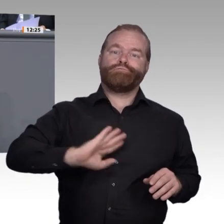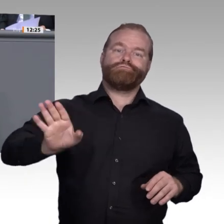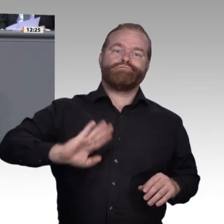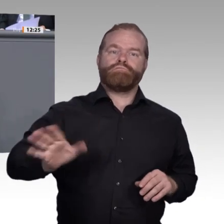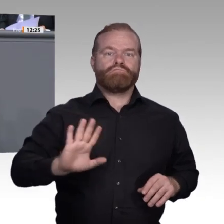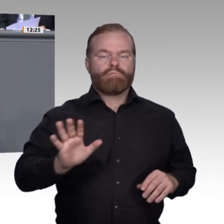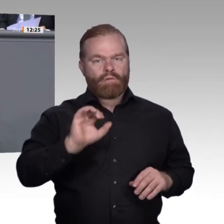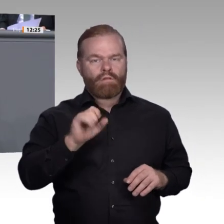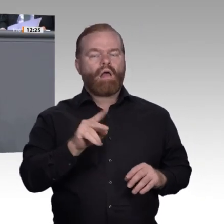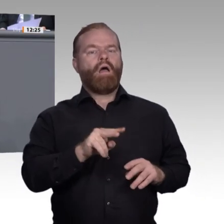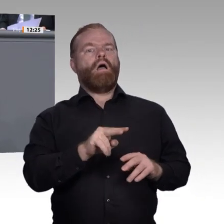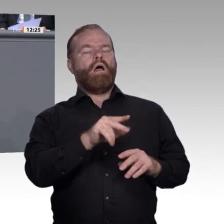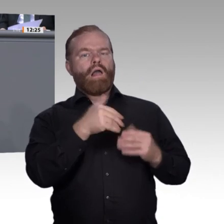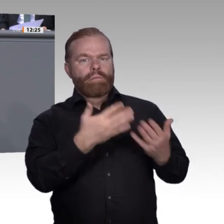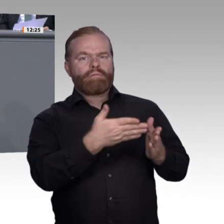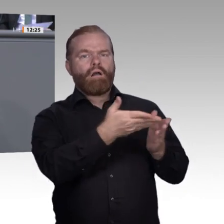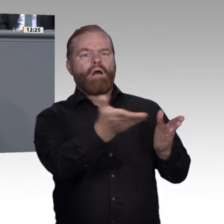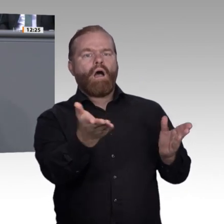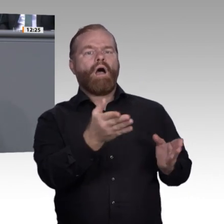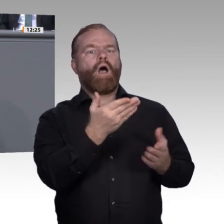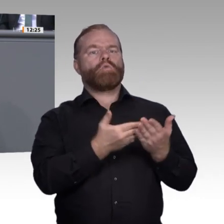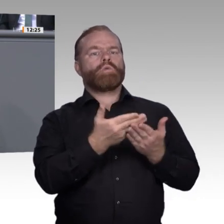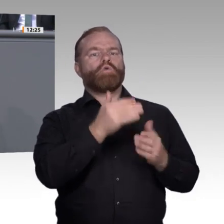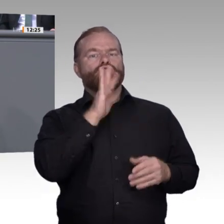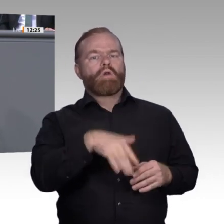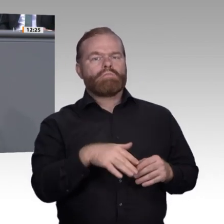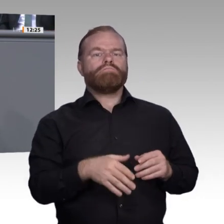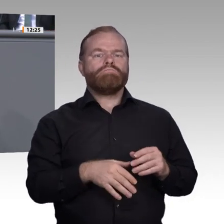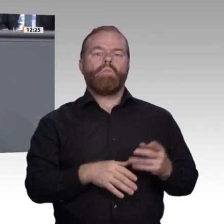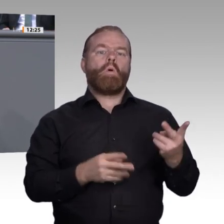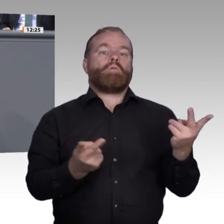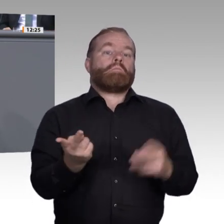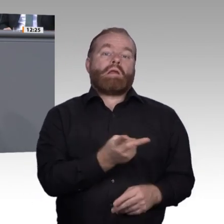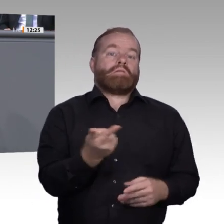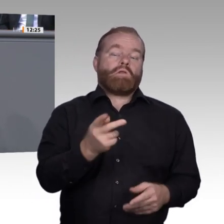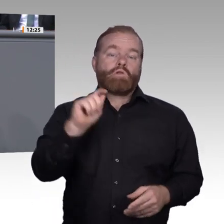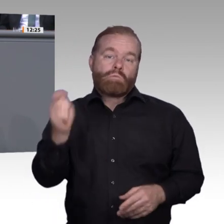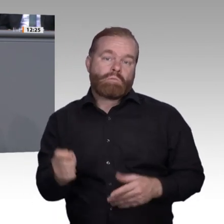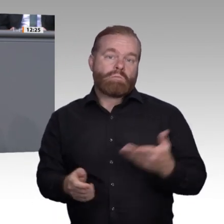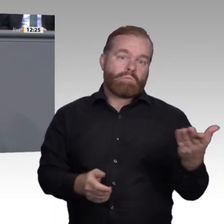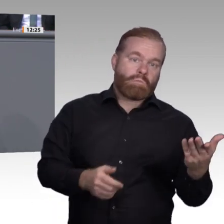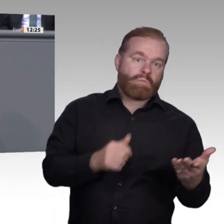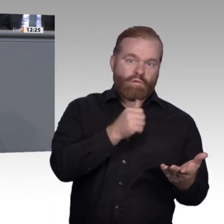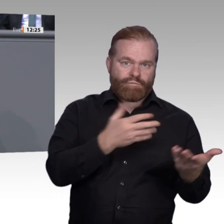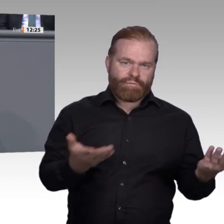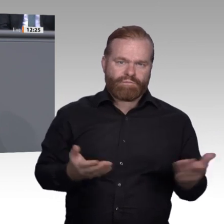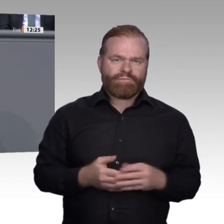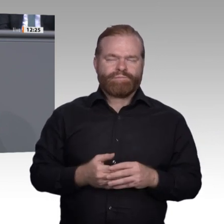im Zwischenbericht untergebracht haben. Ich freue mich auf die weiteren Beratungen und die weitere gemeinsame Arbeit mit den Kolleginnen und Kollegen in der